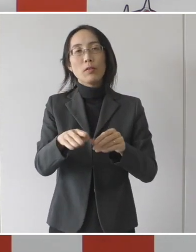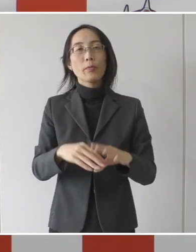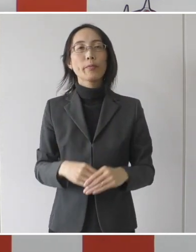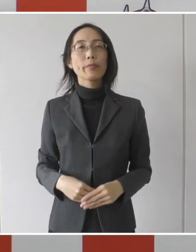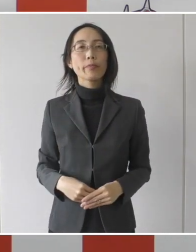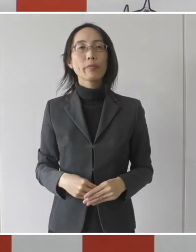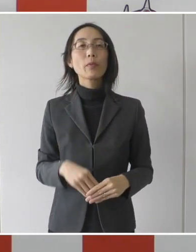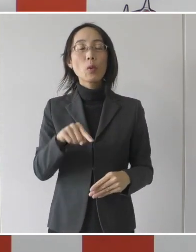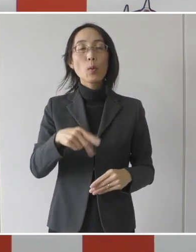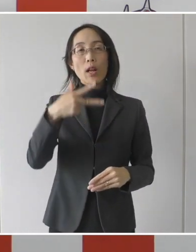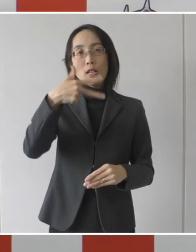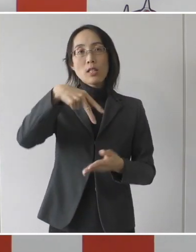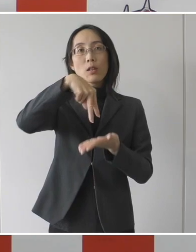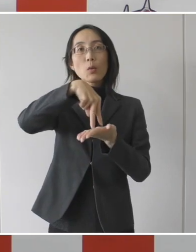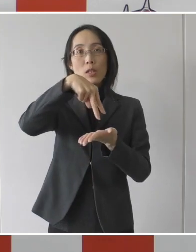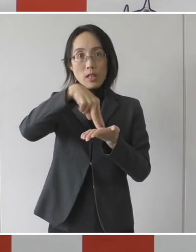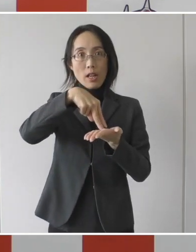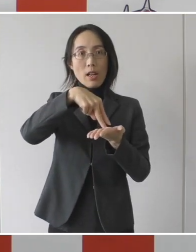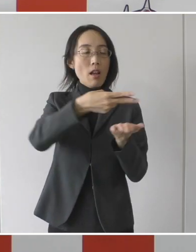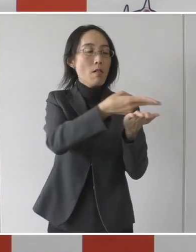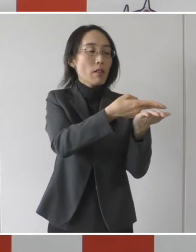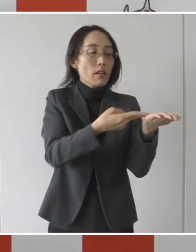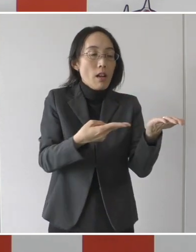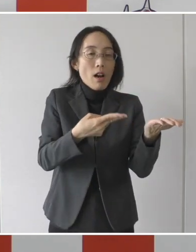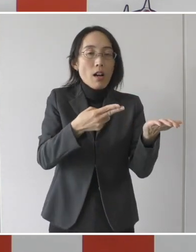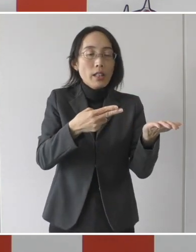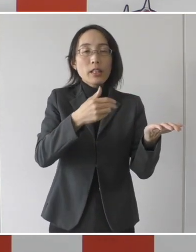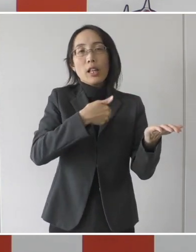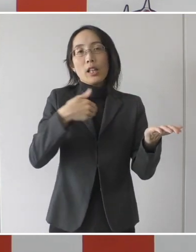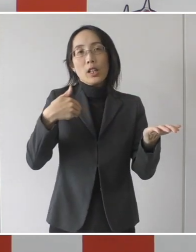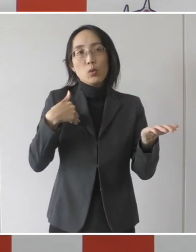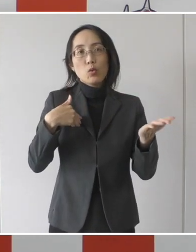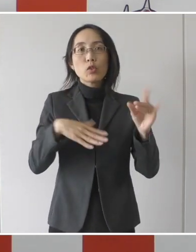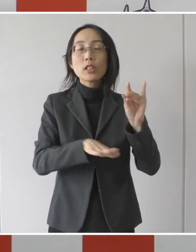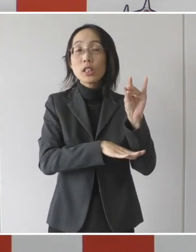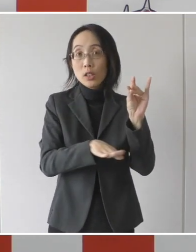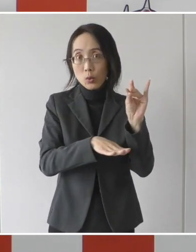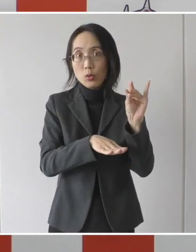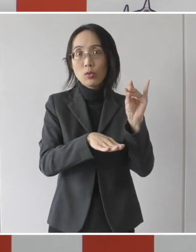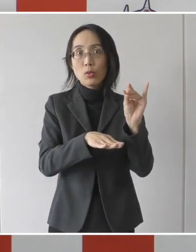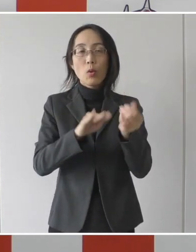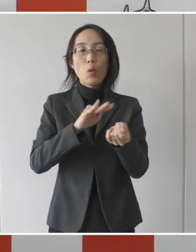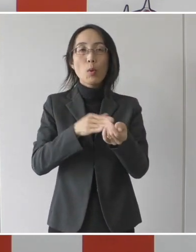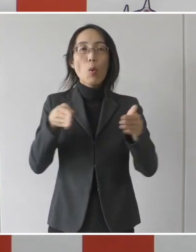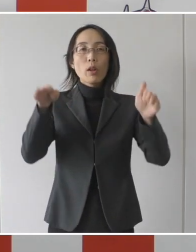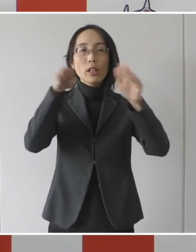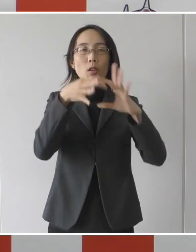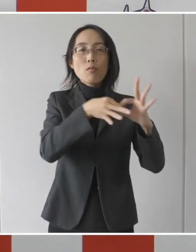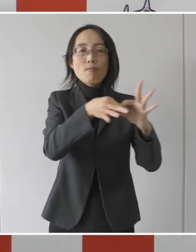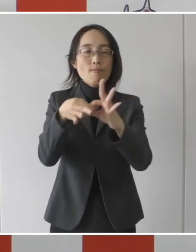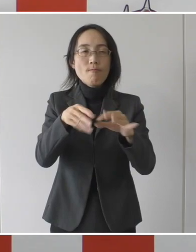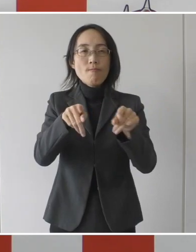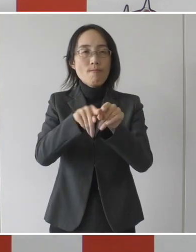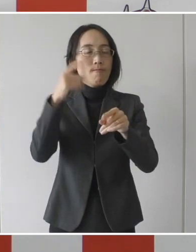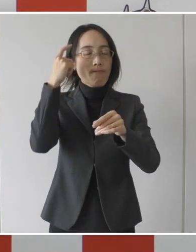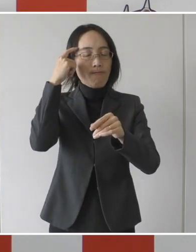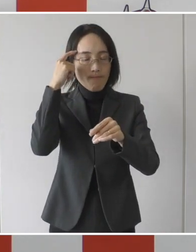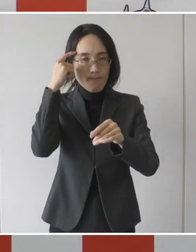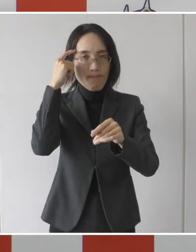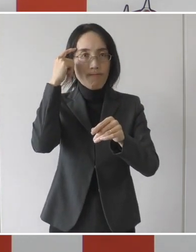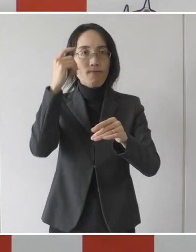これは市独自の隔離解除基準を病院と連携をして作成を致しました。